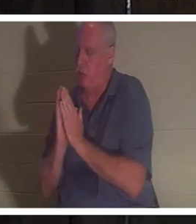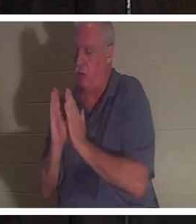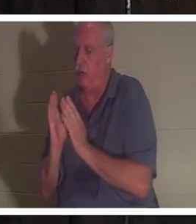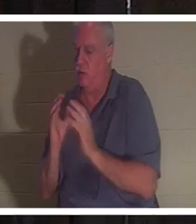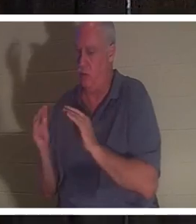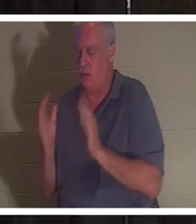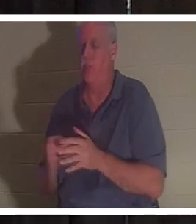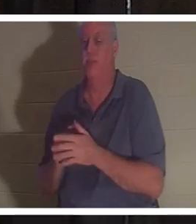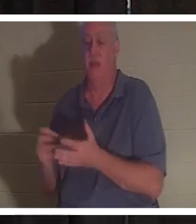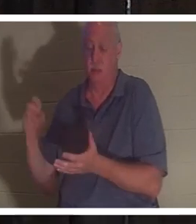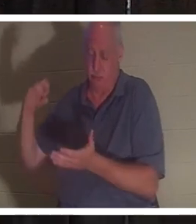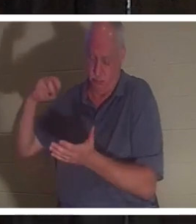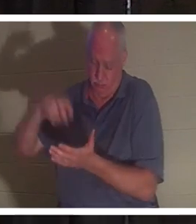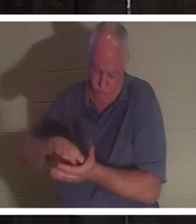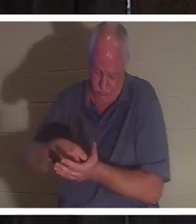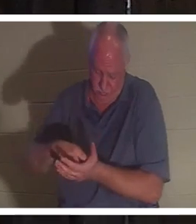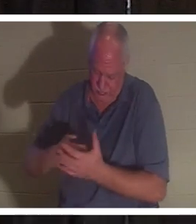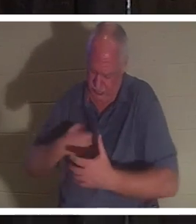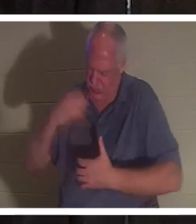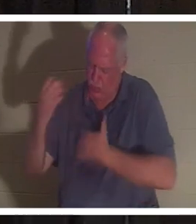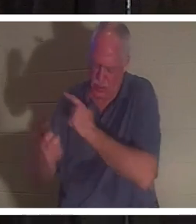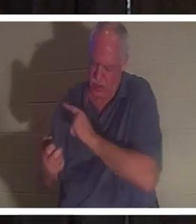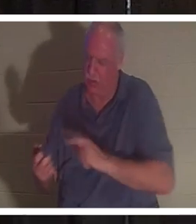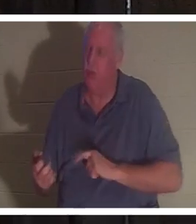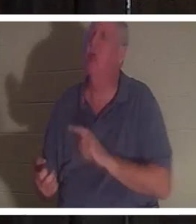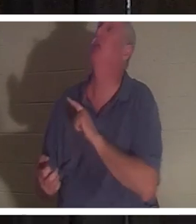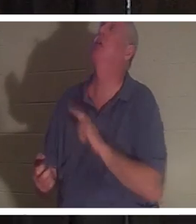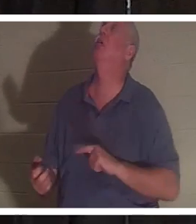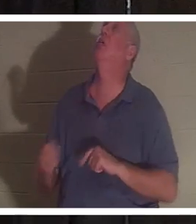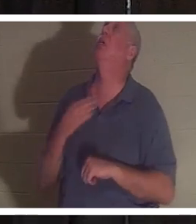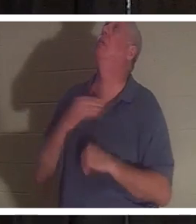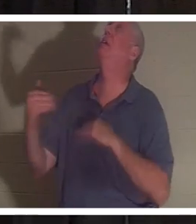à genoux et il a crié au Seigneur. Il a dit: "Seigneur, s'il te plaît, renvoie-la, je ne peux pas m'en